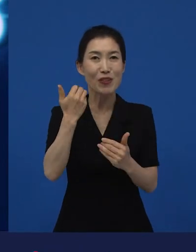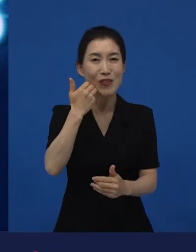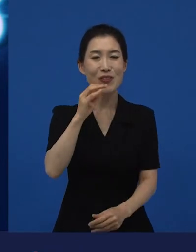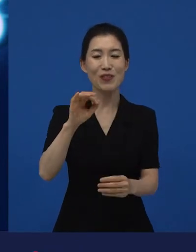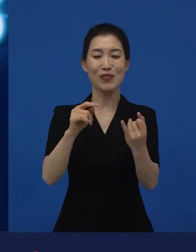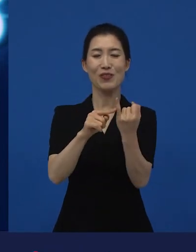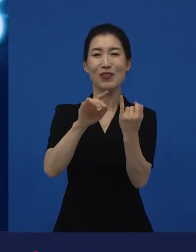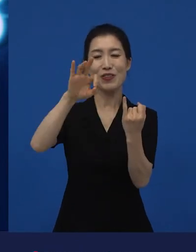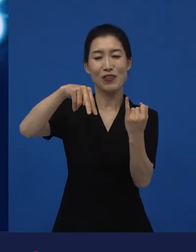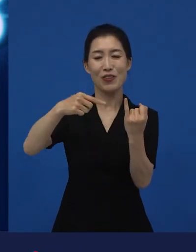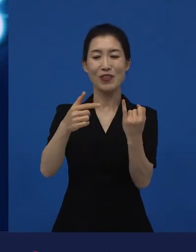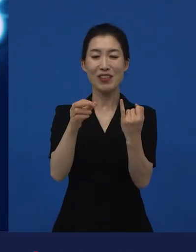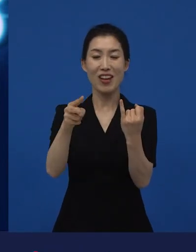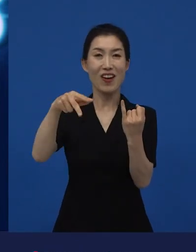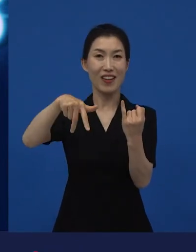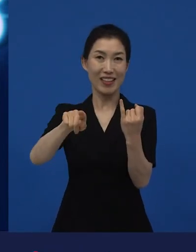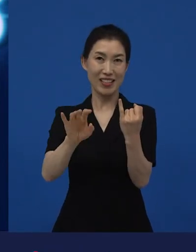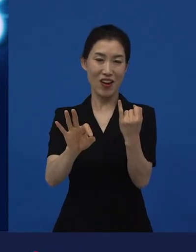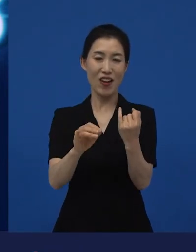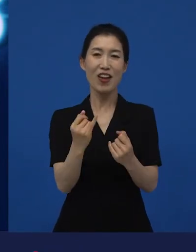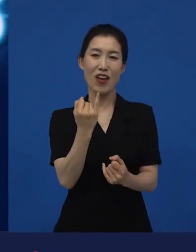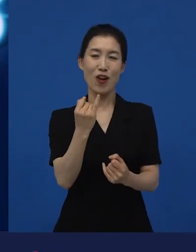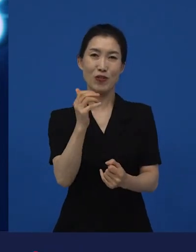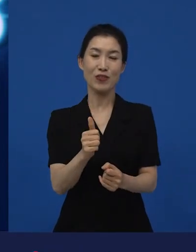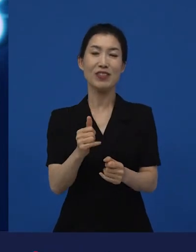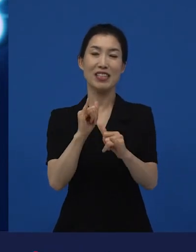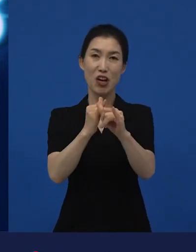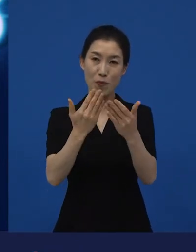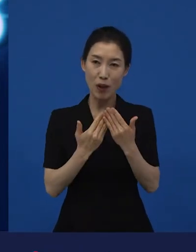윤여정 선생님이 아카데미에서 여우조연상을 받았고,